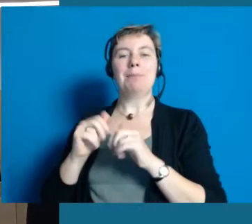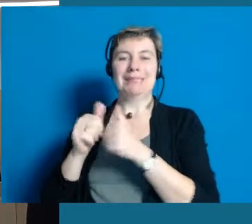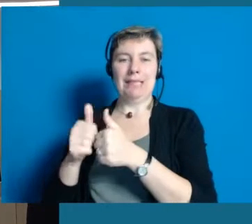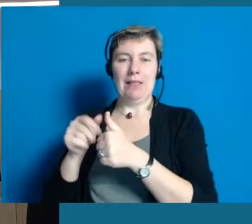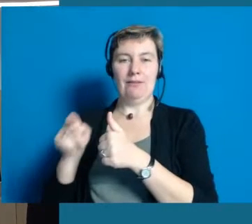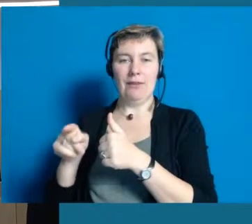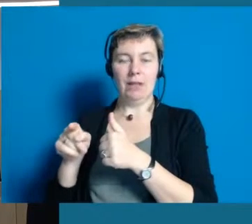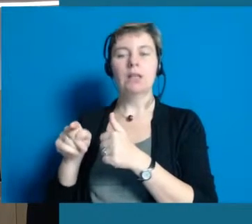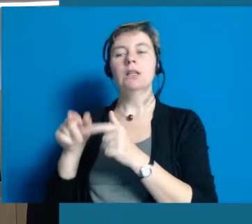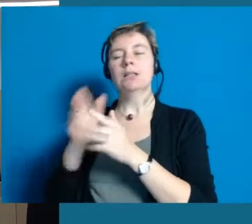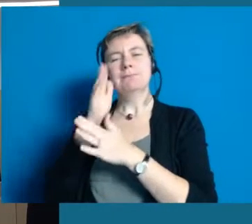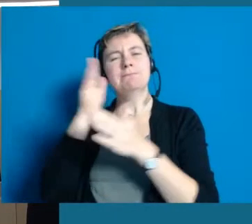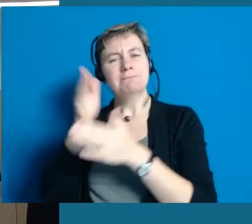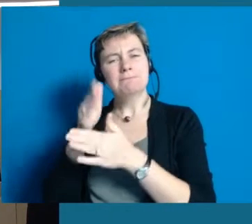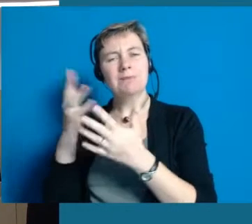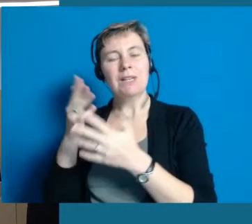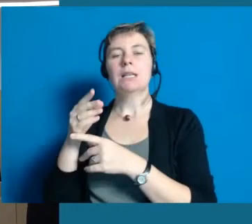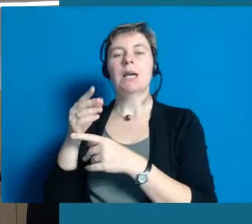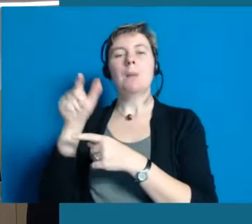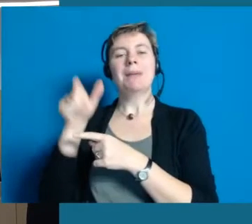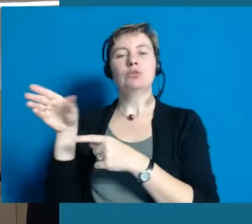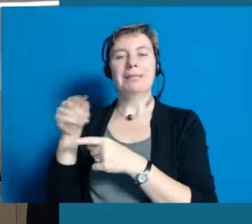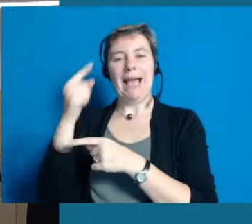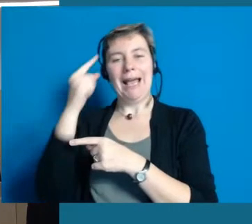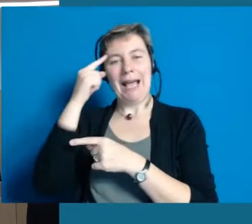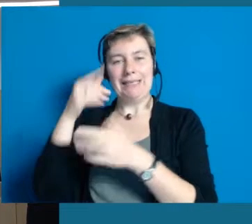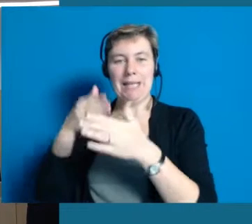die wie sie wissen um geistig behinderte Menschen kümmert.